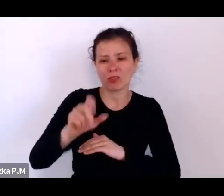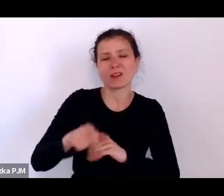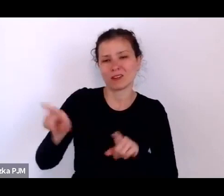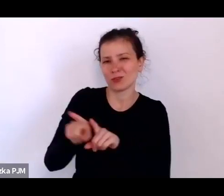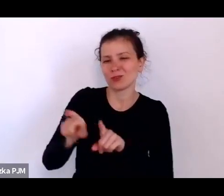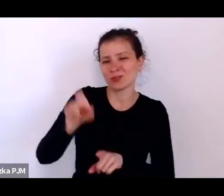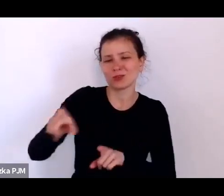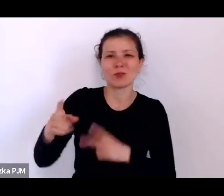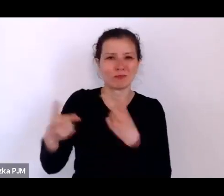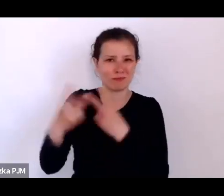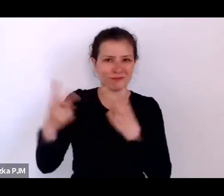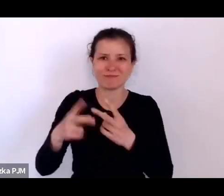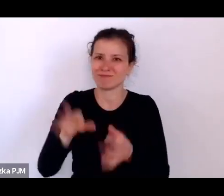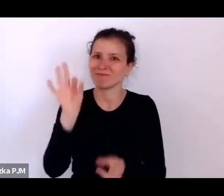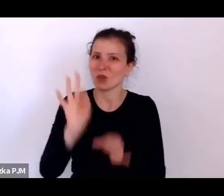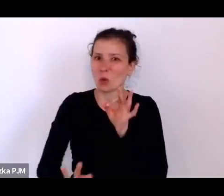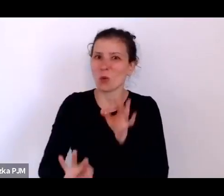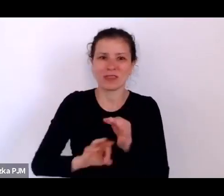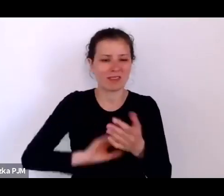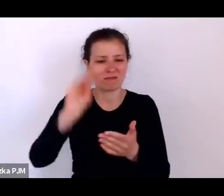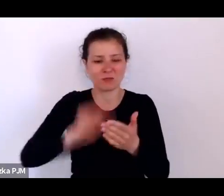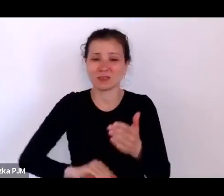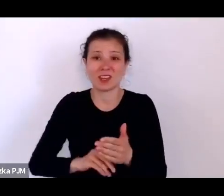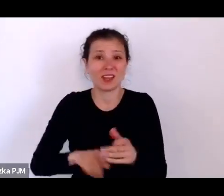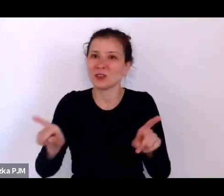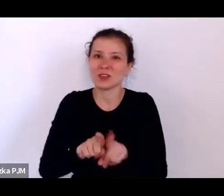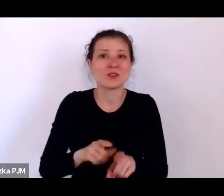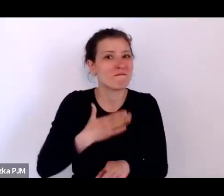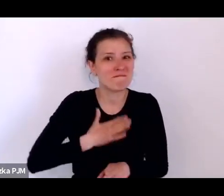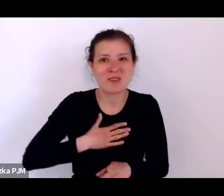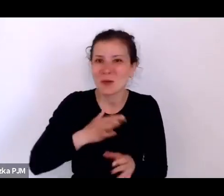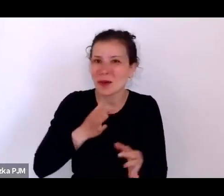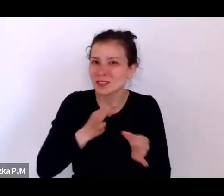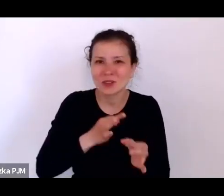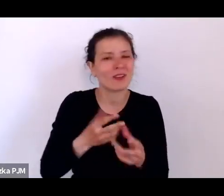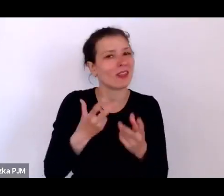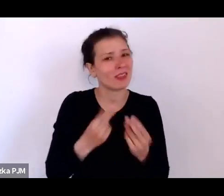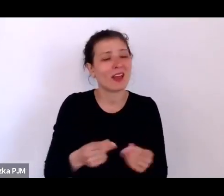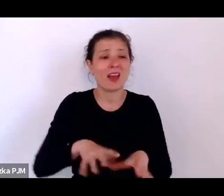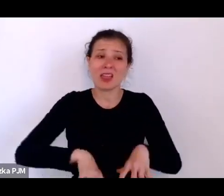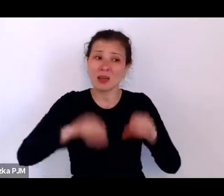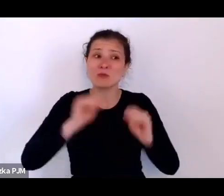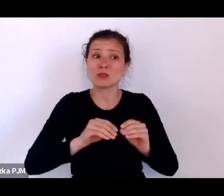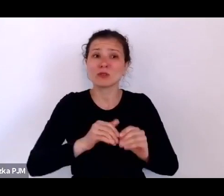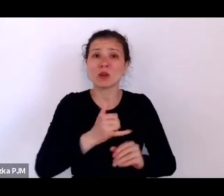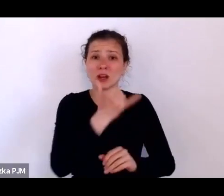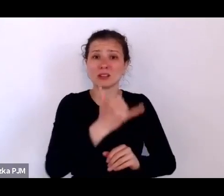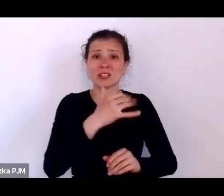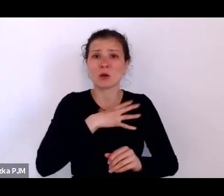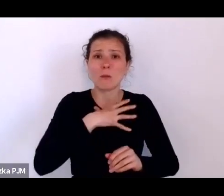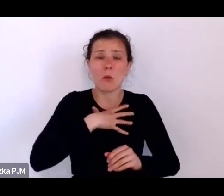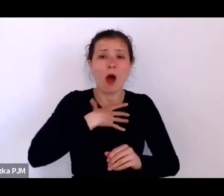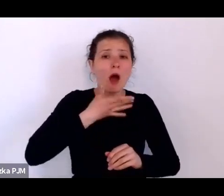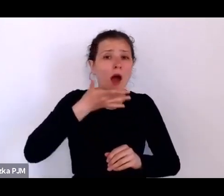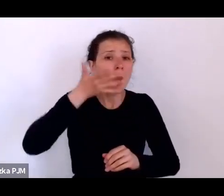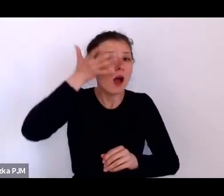I to też nie są miłe opowiastki, bo np. takie dziecko było golone, ponieważ wiadomo, że najczęściej miało wszawice